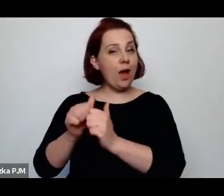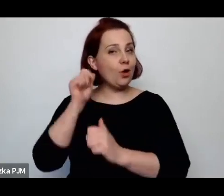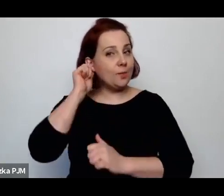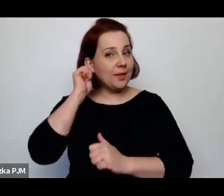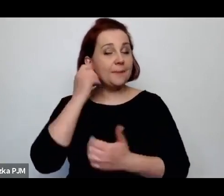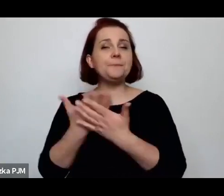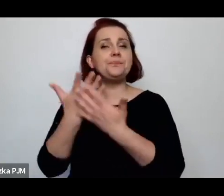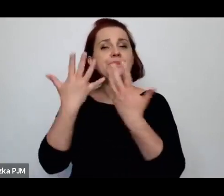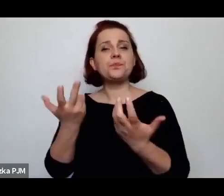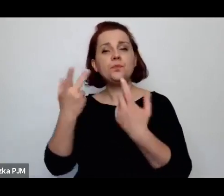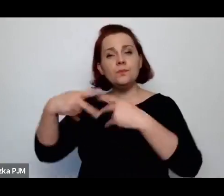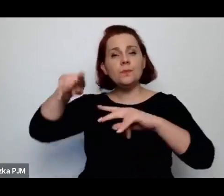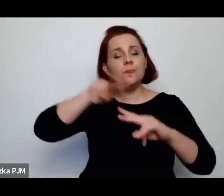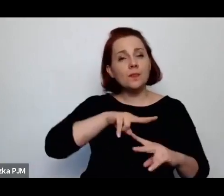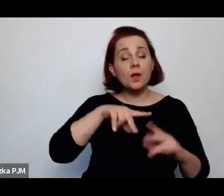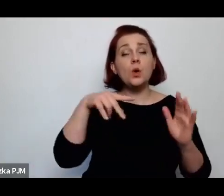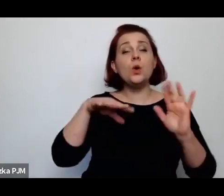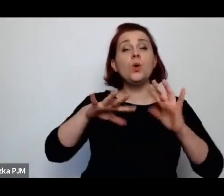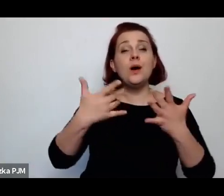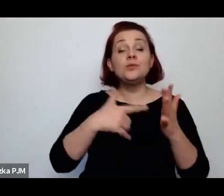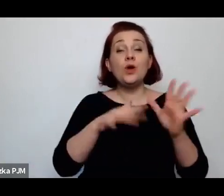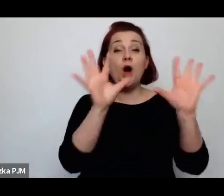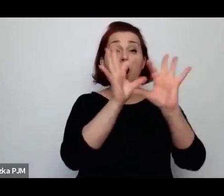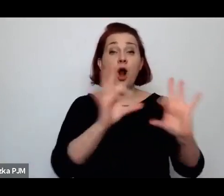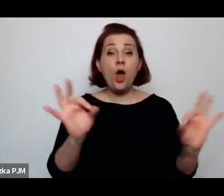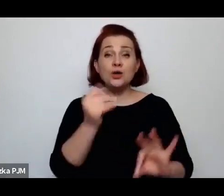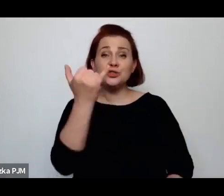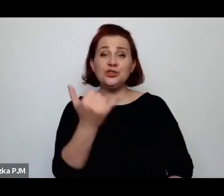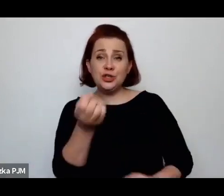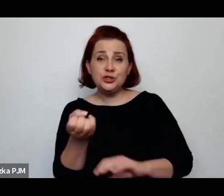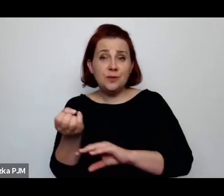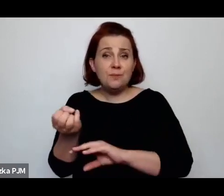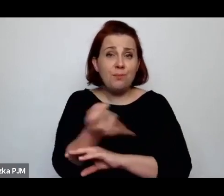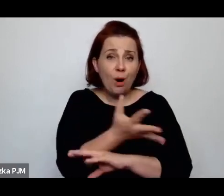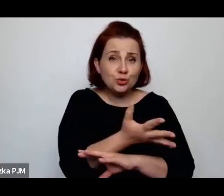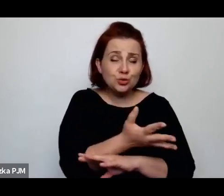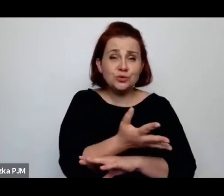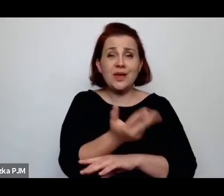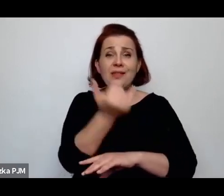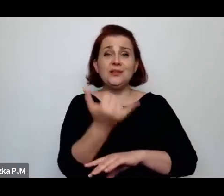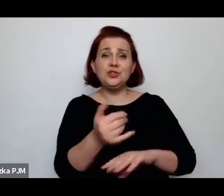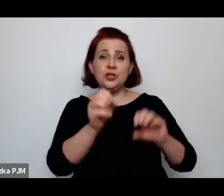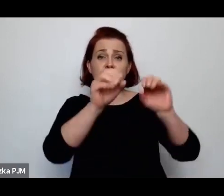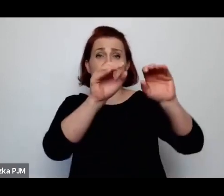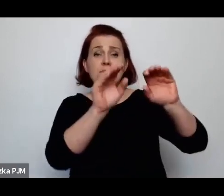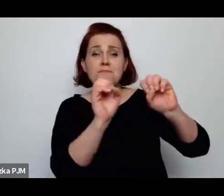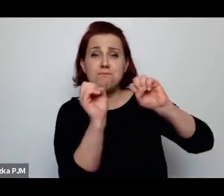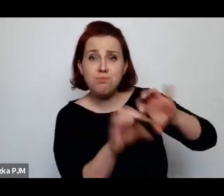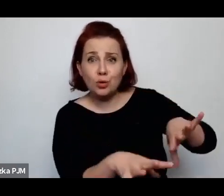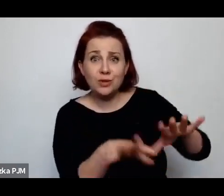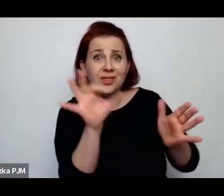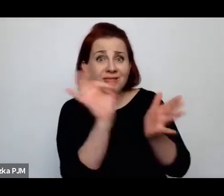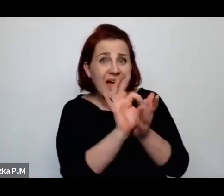czyli tego losu dzieci podrzucanych/podrzucanych czy nawet zabijanych